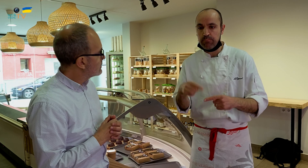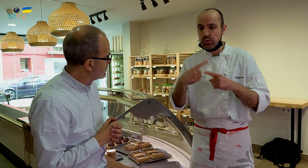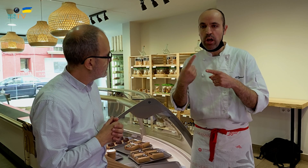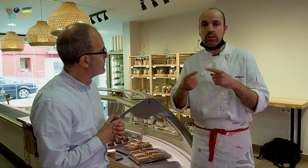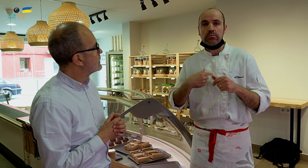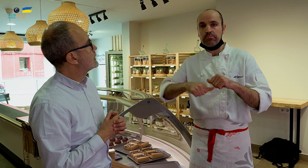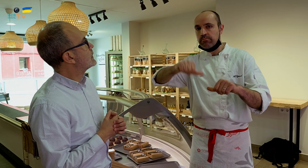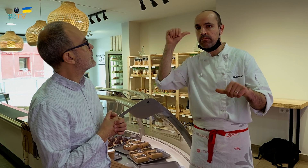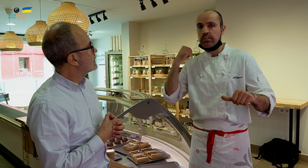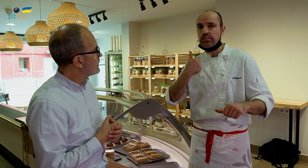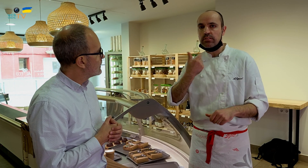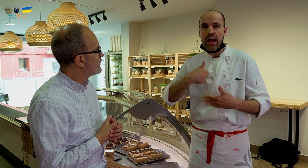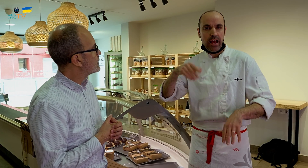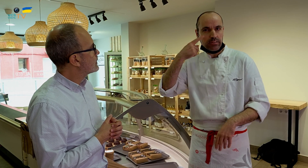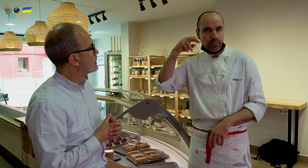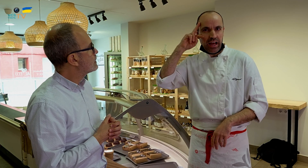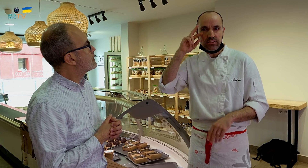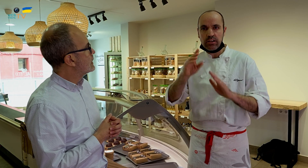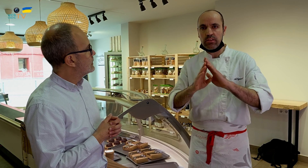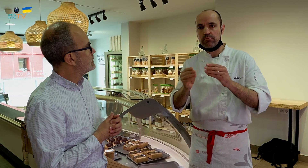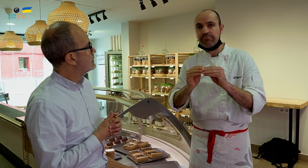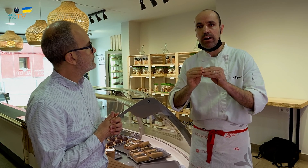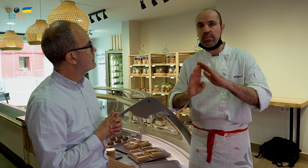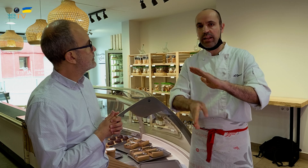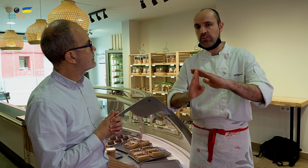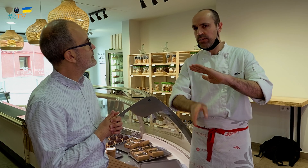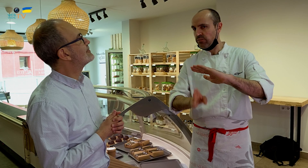Porque antes ya contaba con la experiencia de hacerlos y lo hacía directamente,